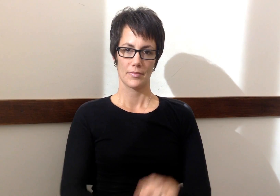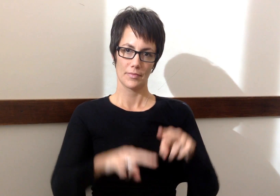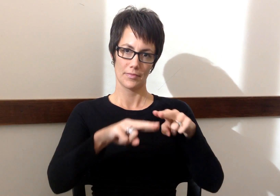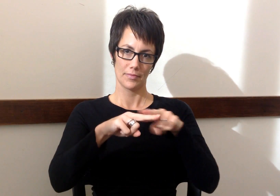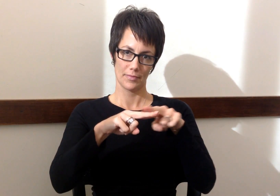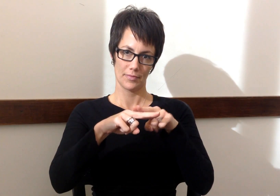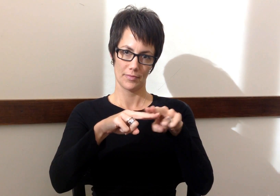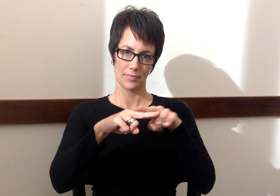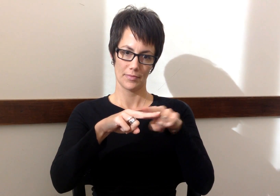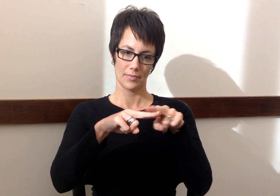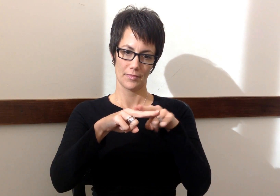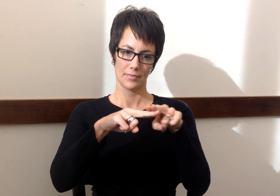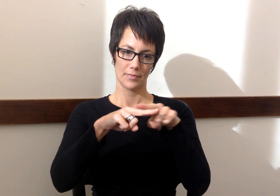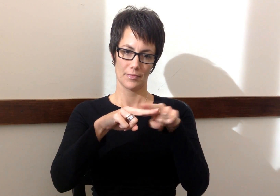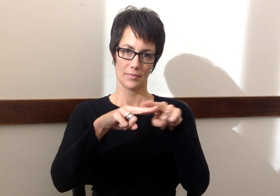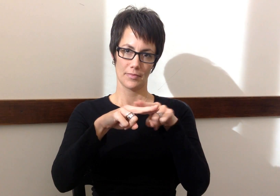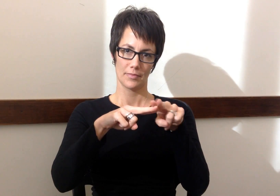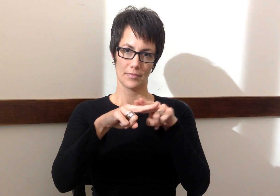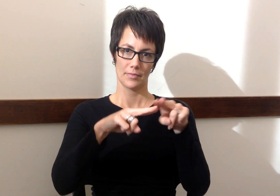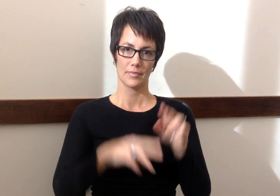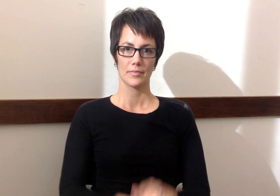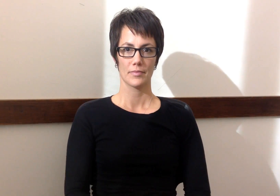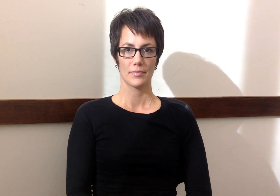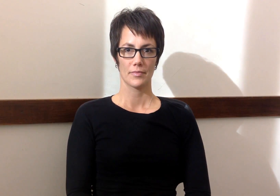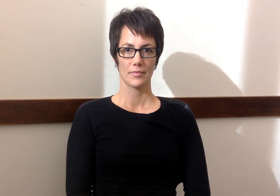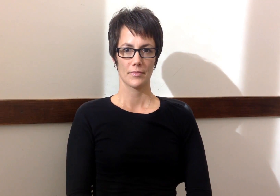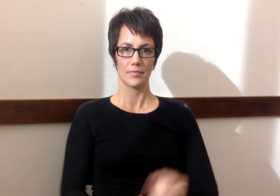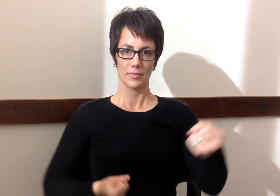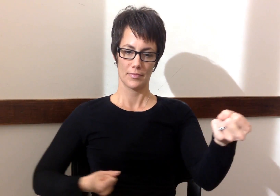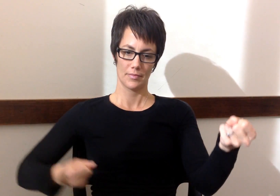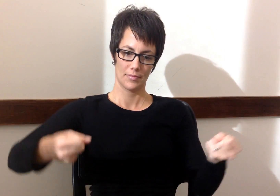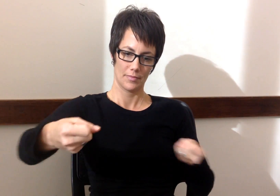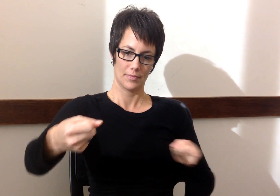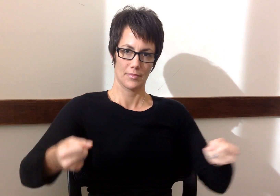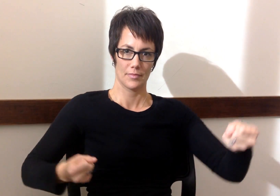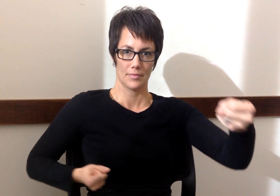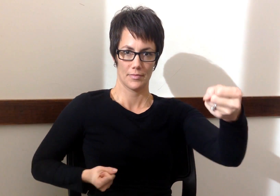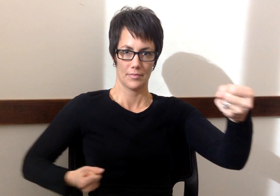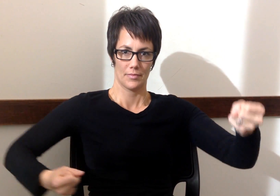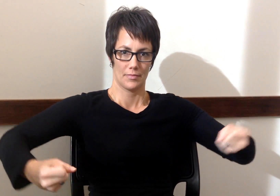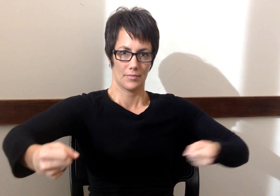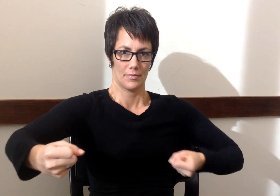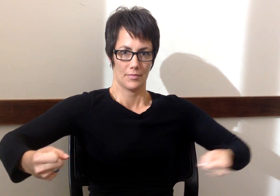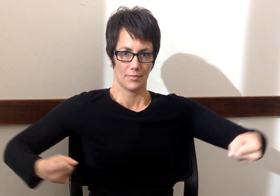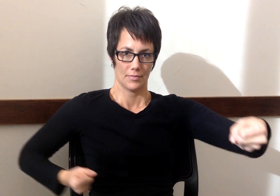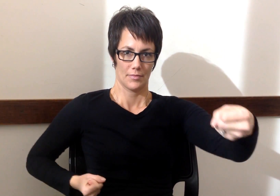Tran - Train Camioneta - Truck